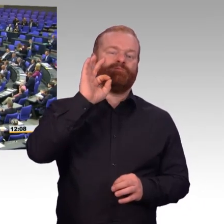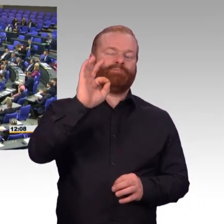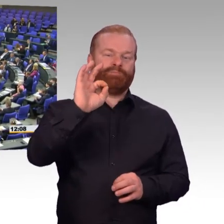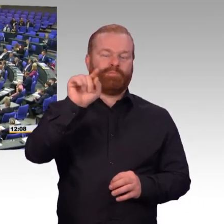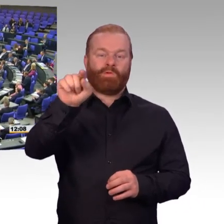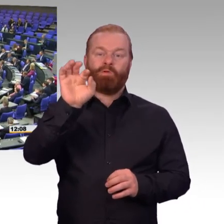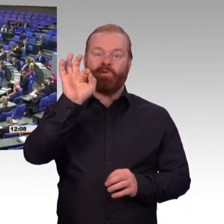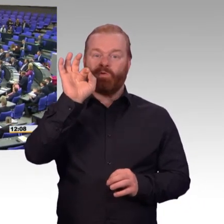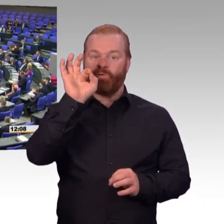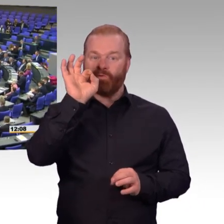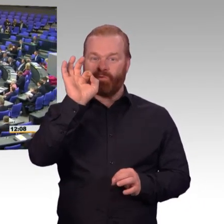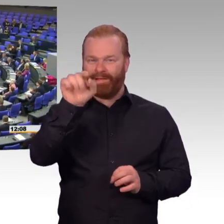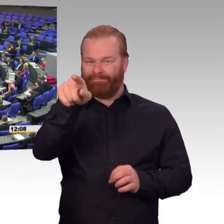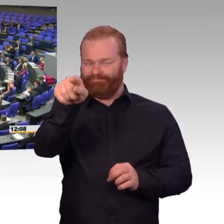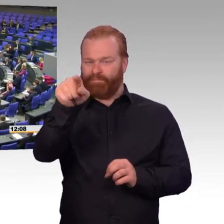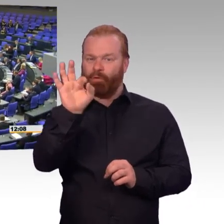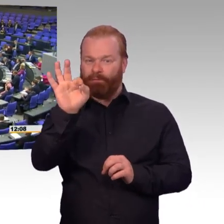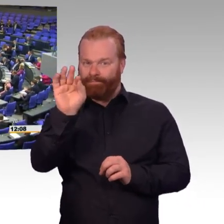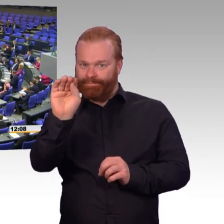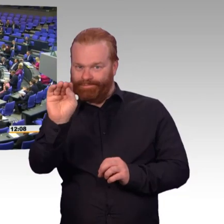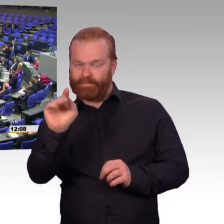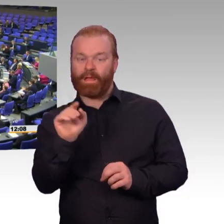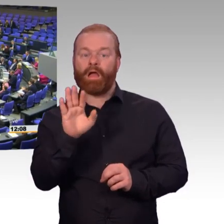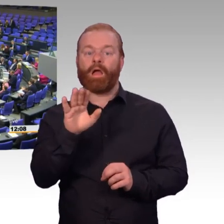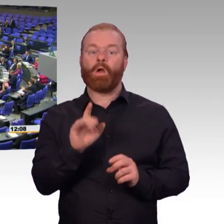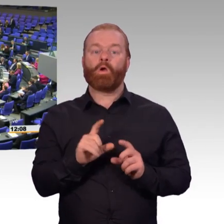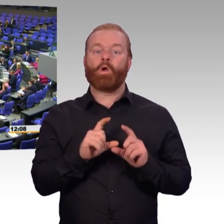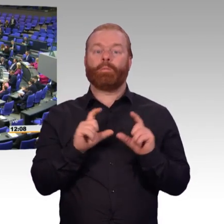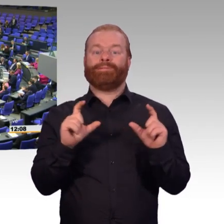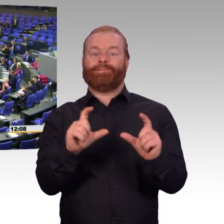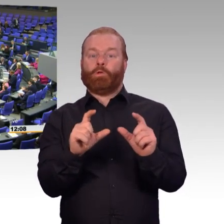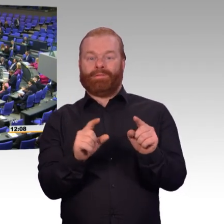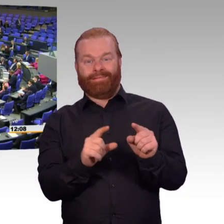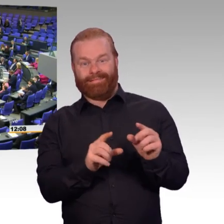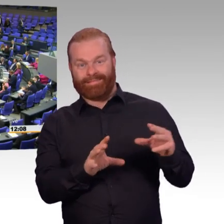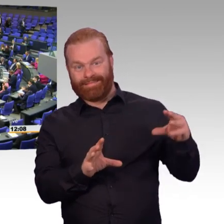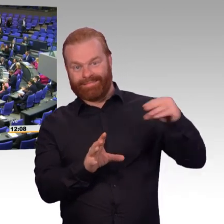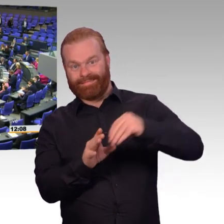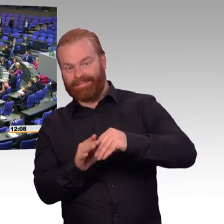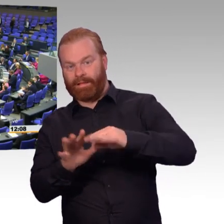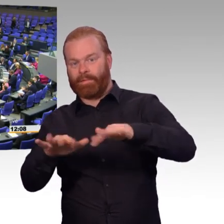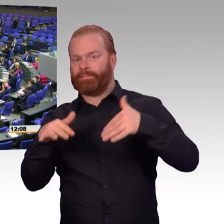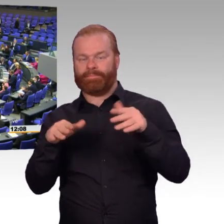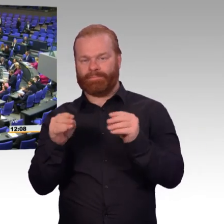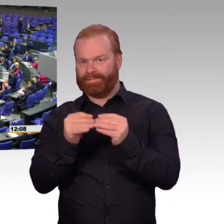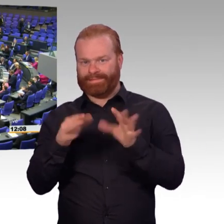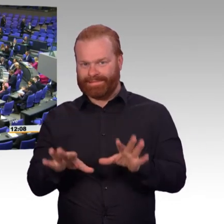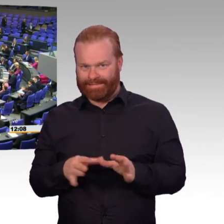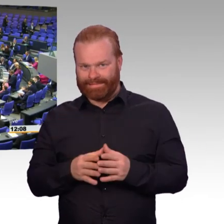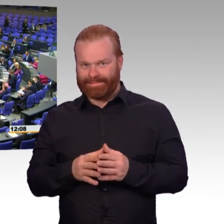wenn Sie in diesem Ton mit Ihren Untergebenen reden, seien Sie vorsichtig wegen der Attraktivität der Bundeswehr. (Beifall)